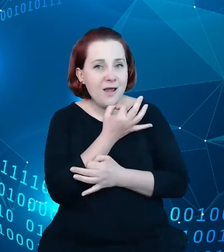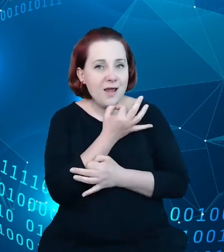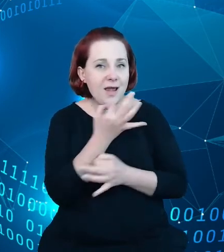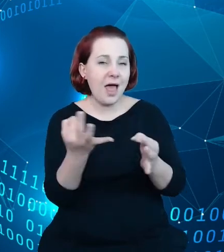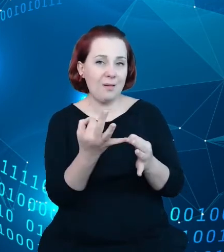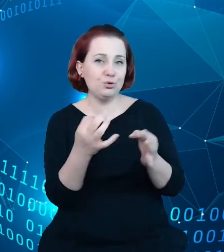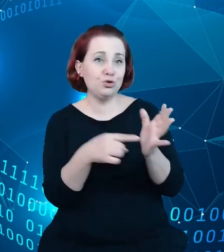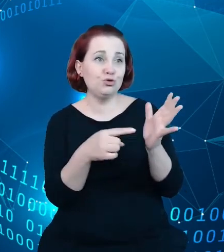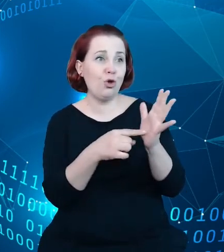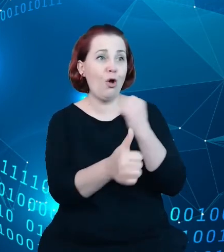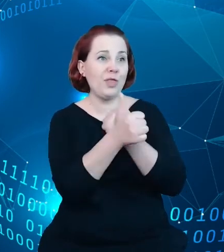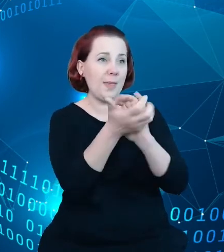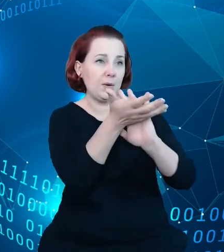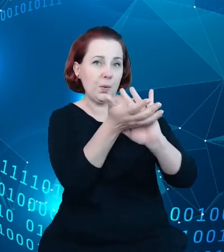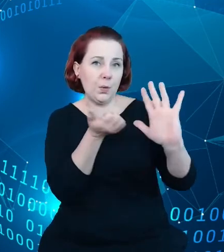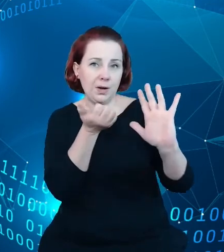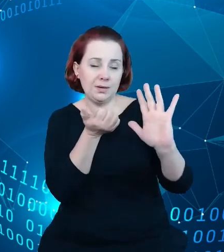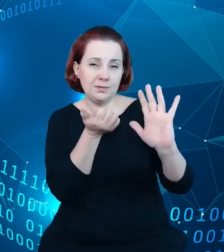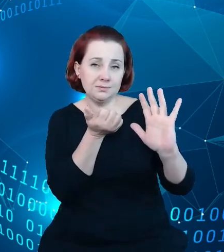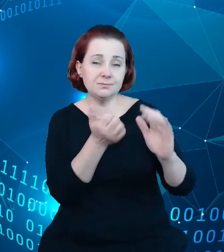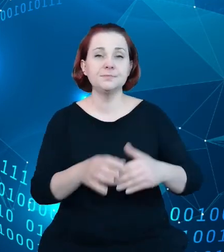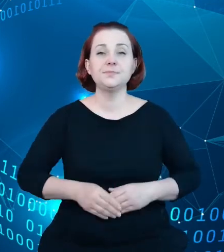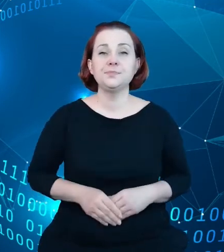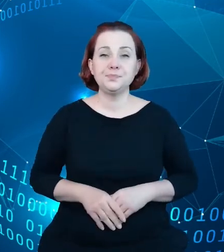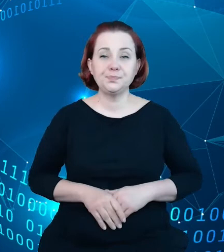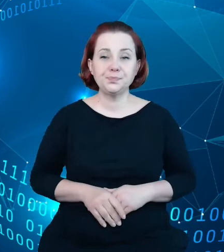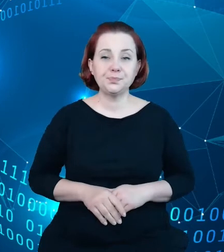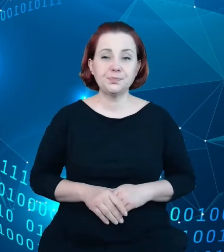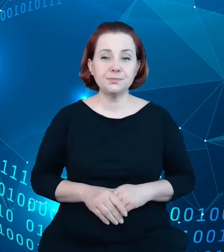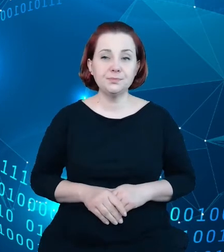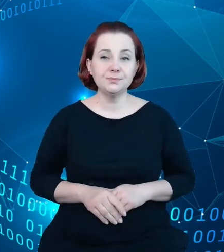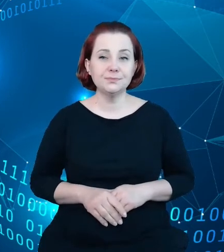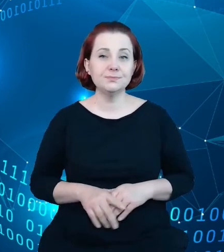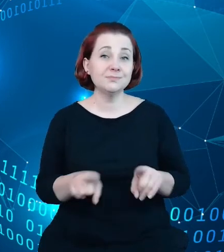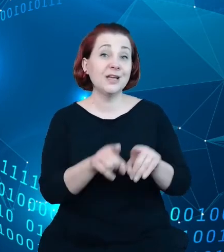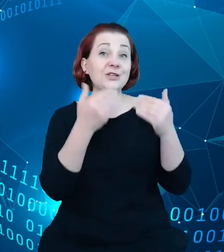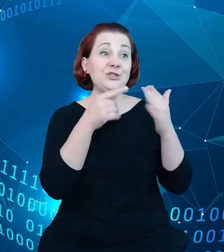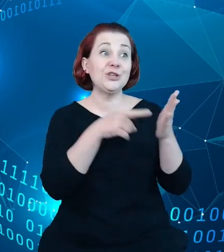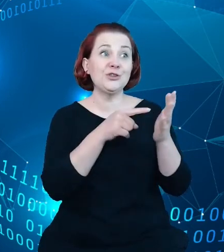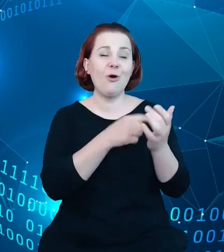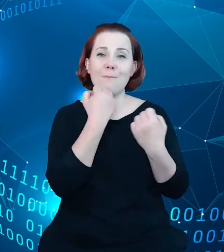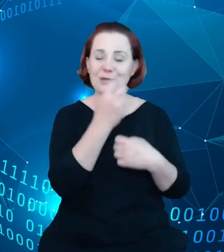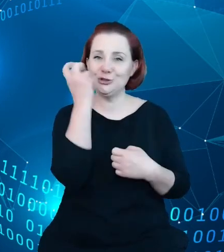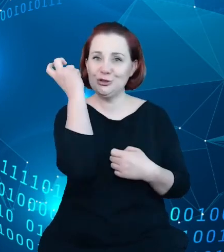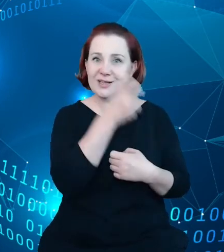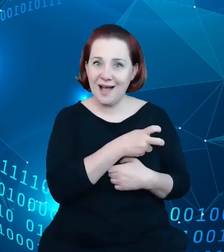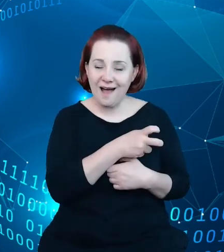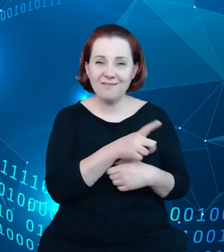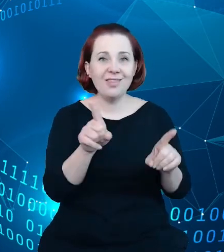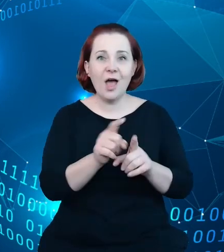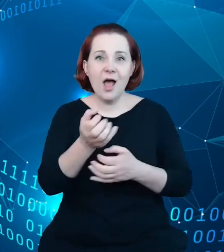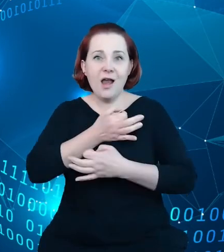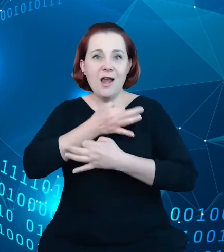bo uzyskując atrakcyjność tego zbioru, poprawiamy chęć i poprawiamy tak jakby